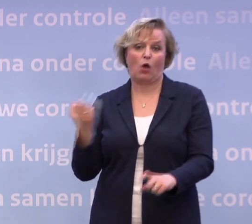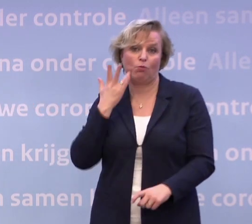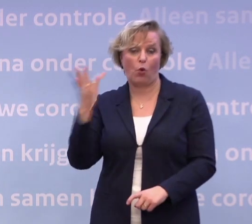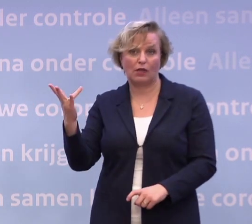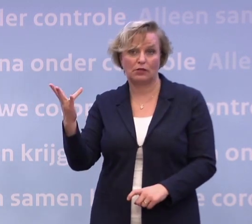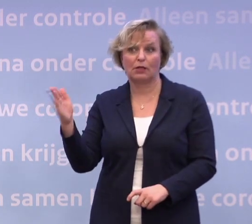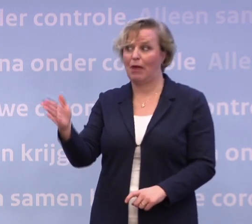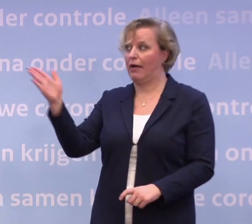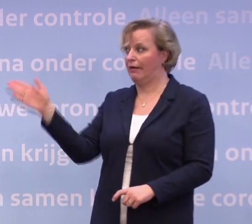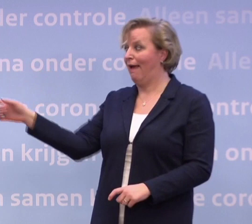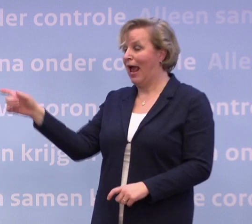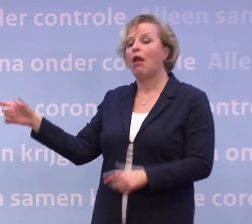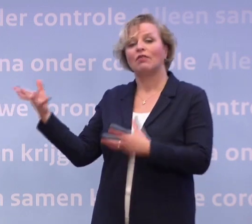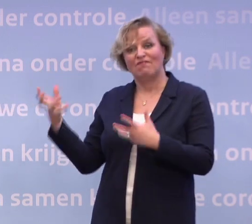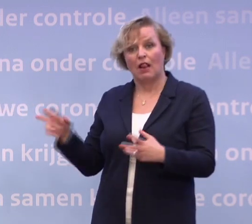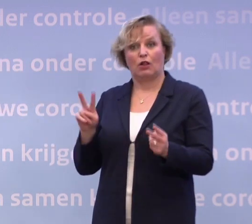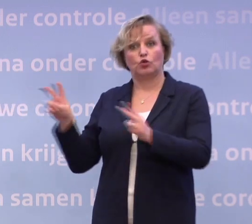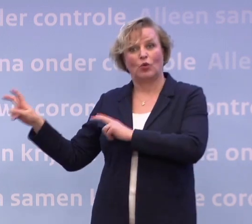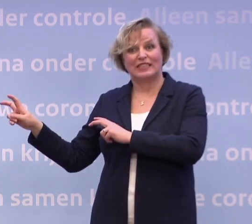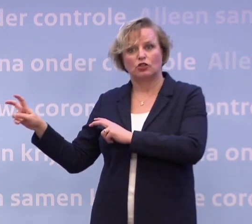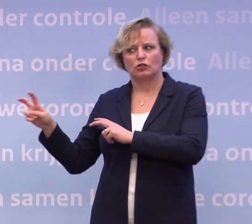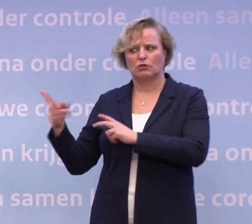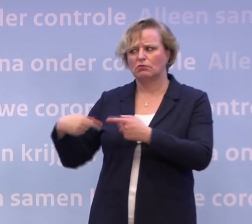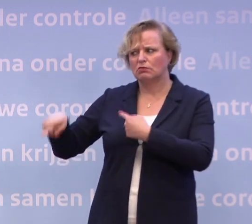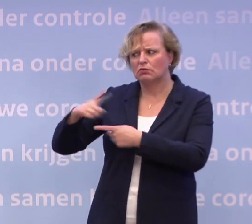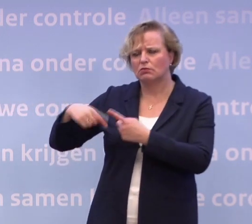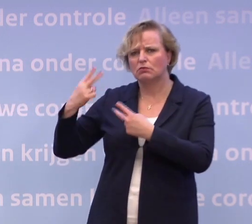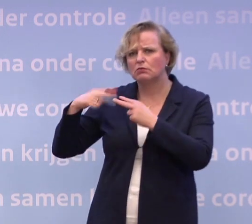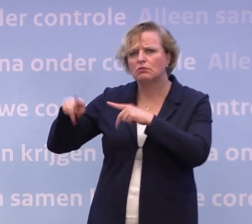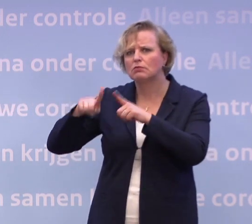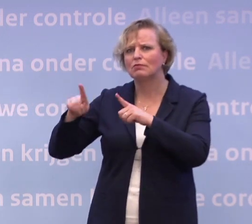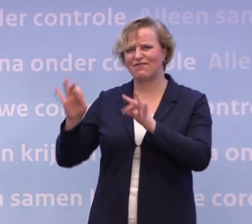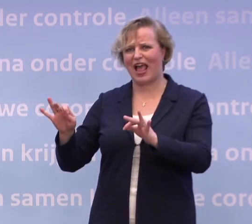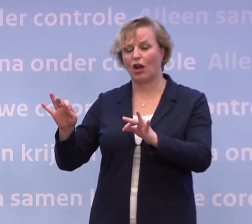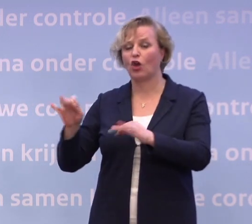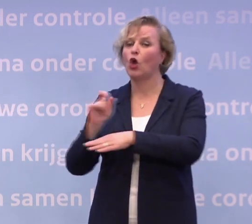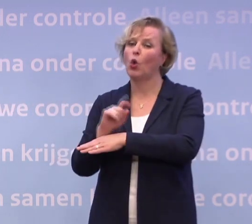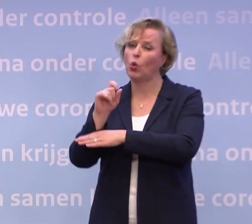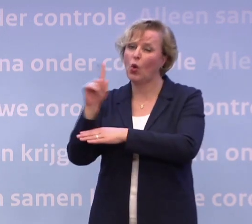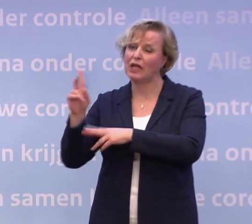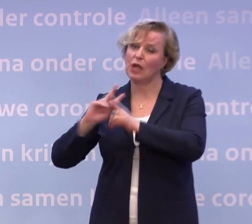...dan kijken we ook steeds met het RIVM samen: is het veilig? En op Curaçao is het aantal besmettingen nu echt te hoog.